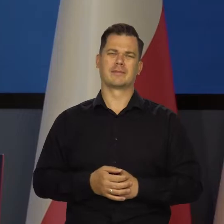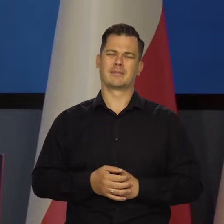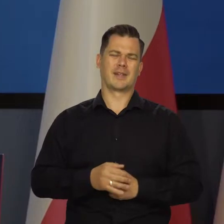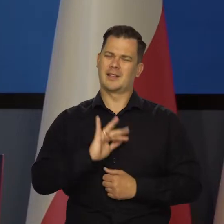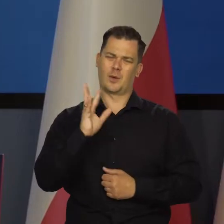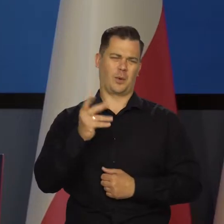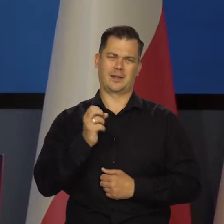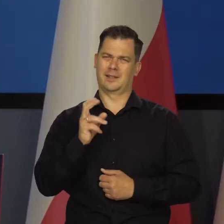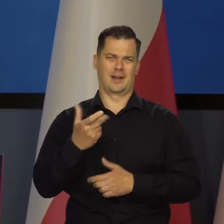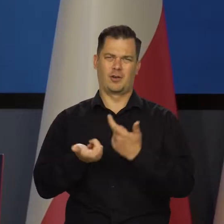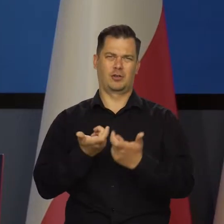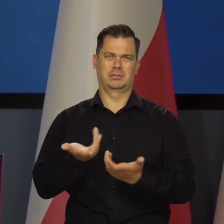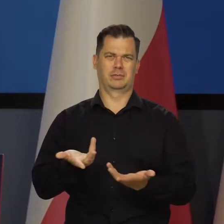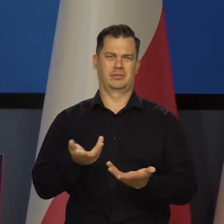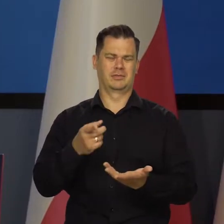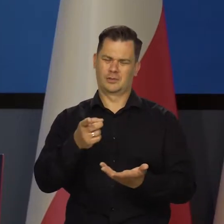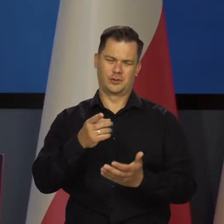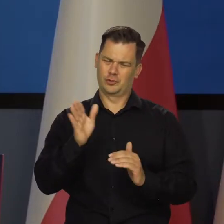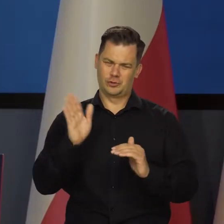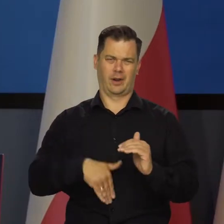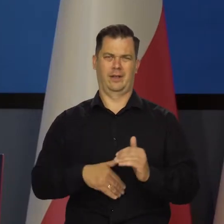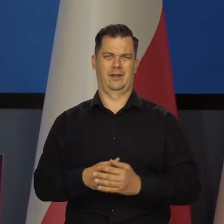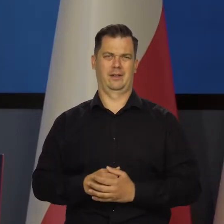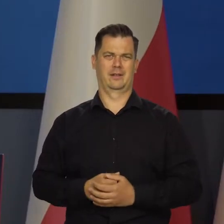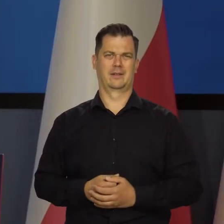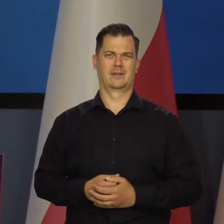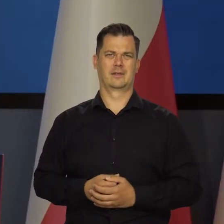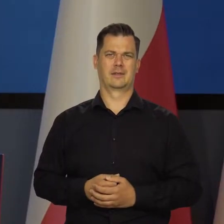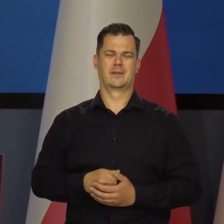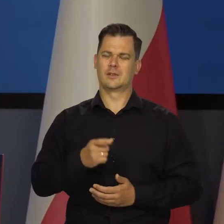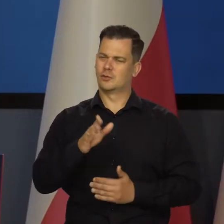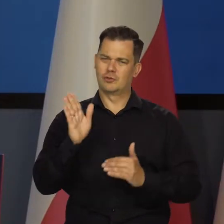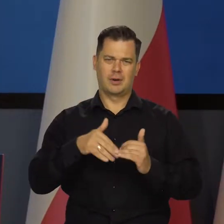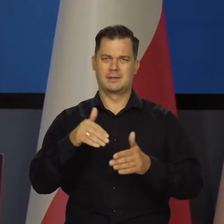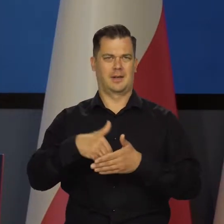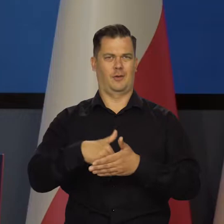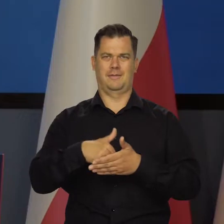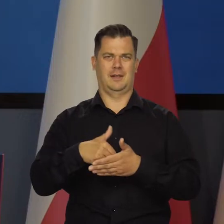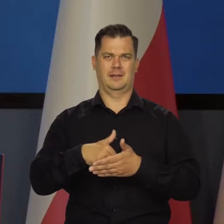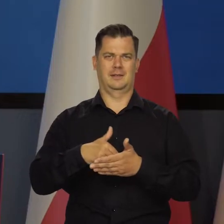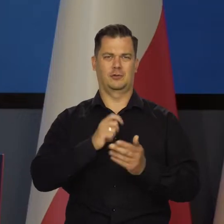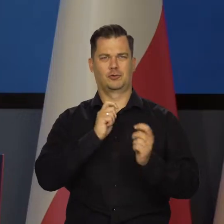No tak nie trzeba robić, to są złe nawyki. To jest złe zachowanie.